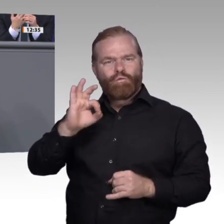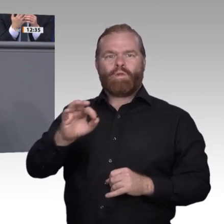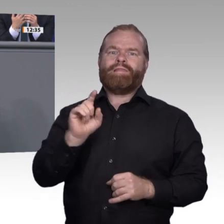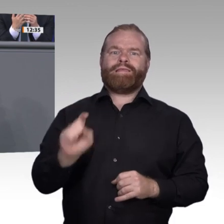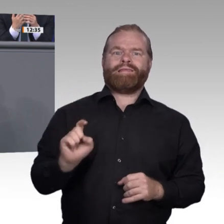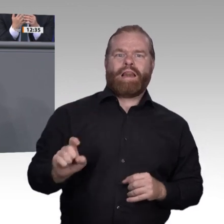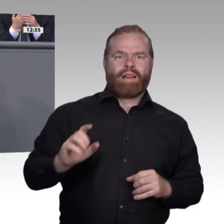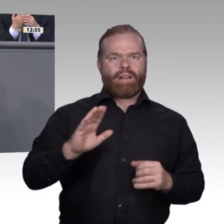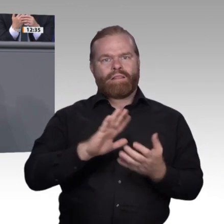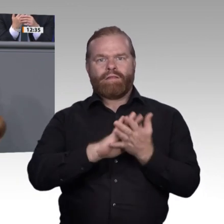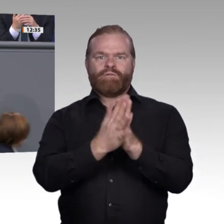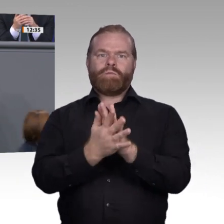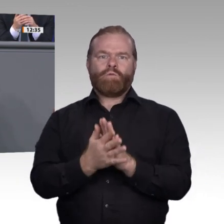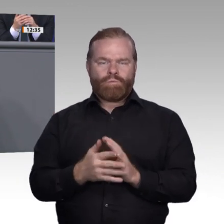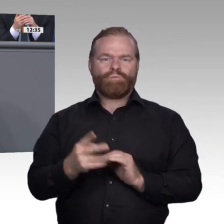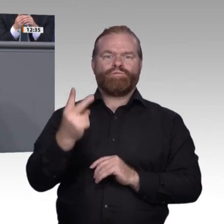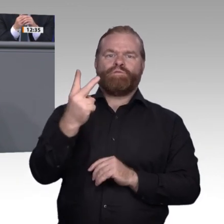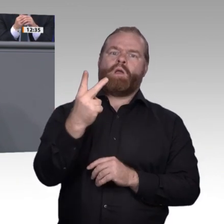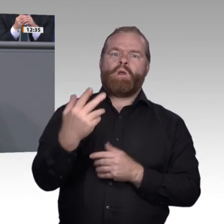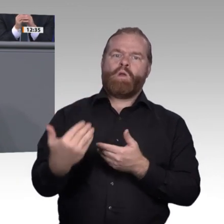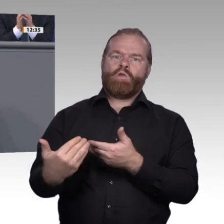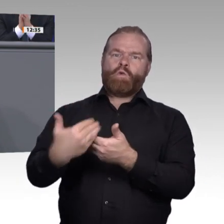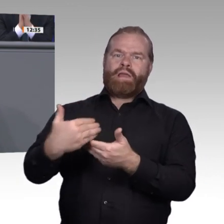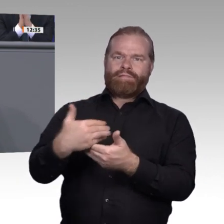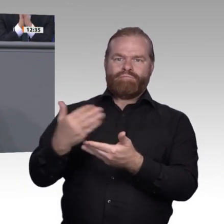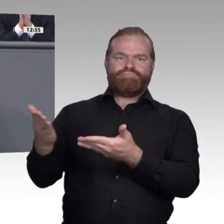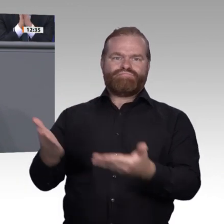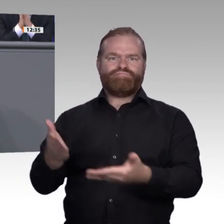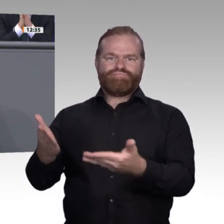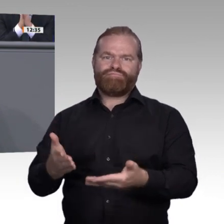Gehen wir aber umgekehrt die Digitalisierung in der Arbeitswelt aus der